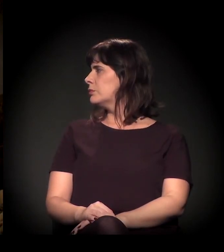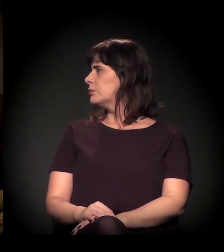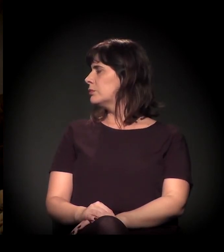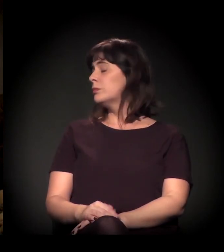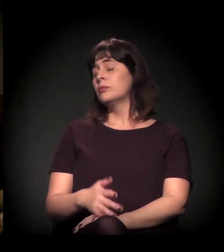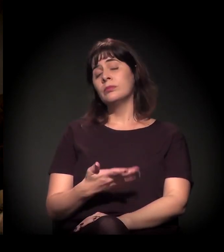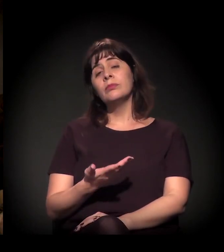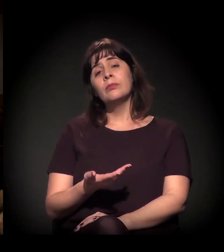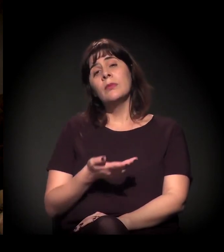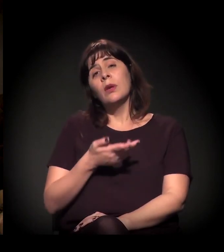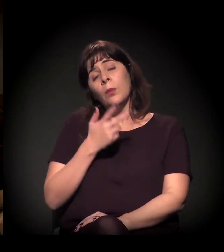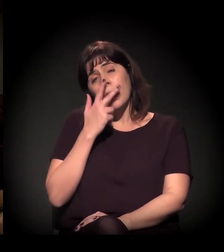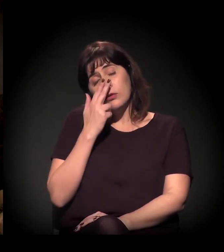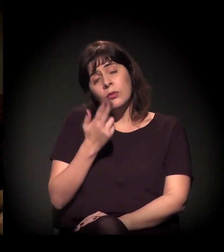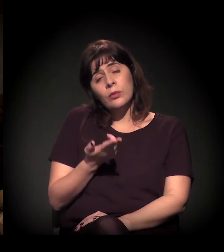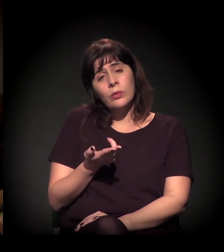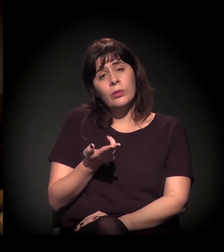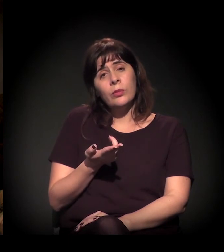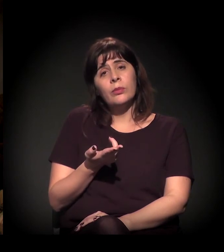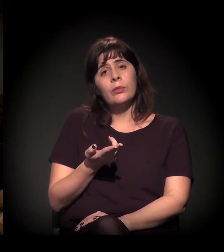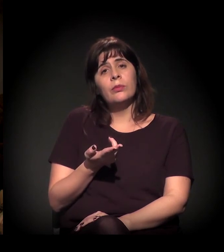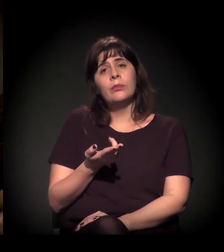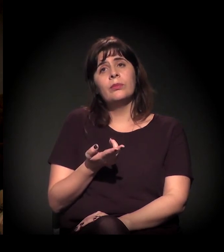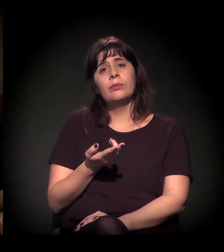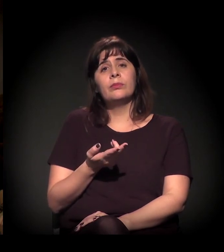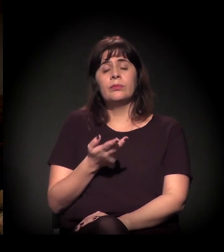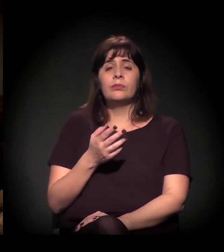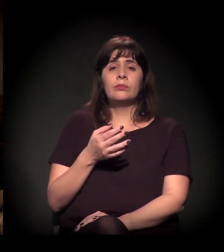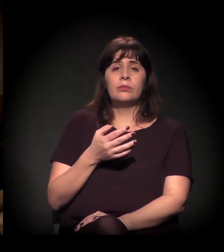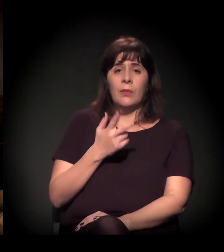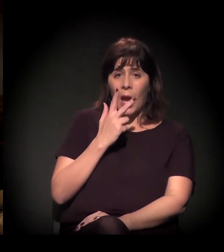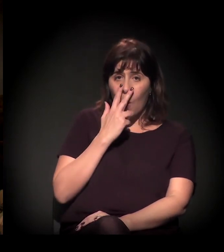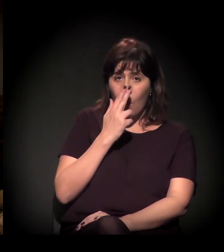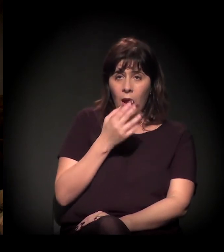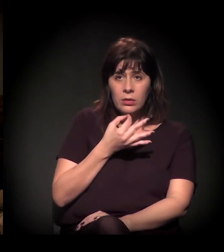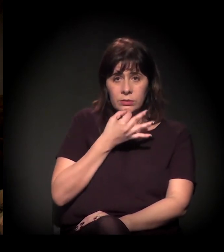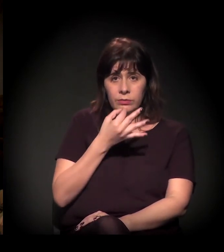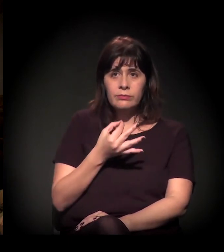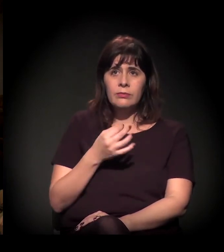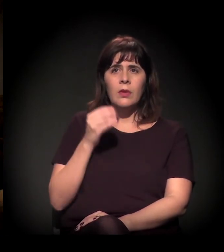Eu acho que teve uma coisa ali na fala que eu vou linkar com outras coisas.